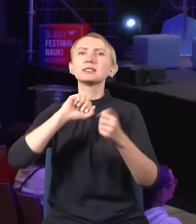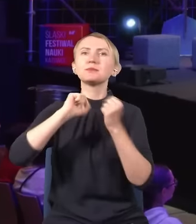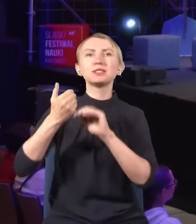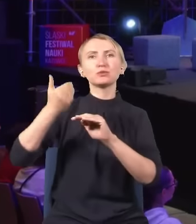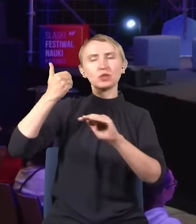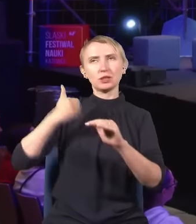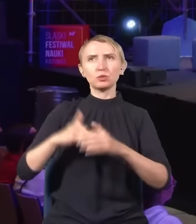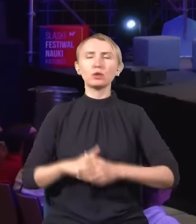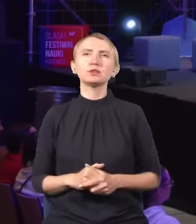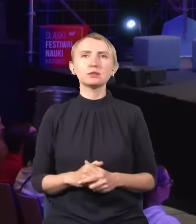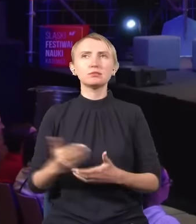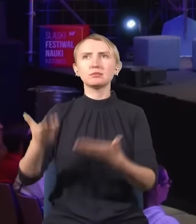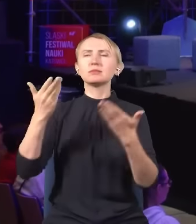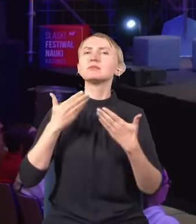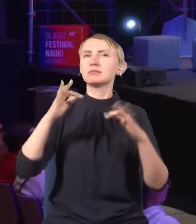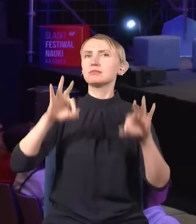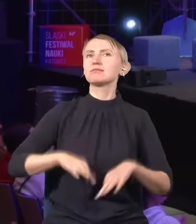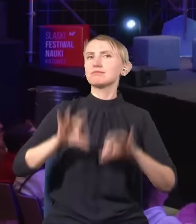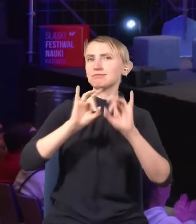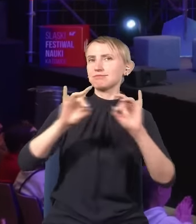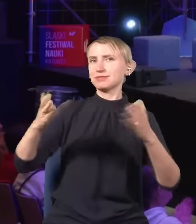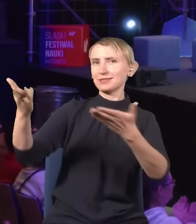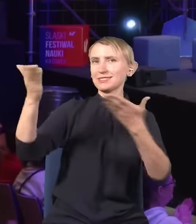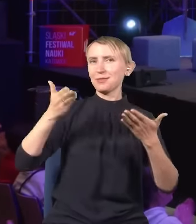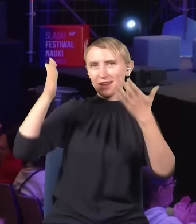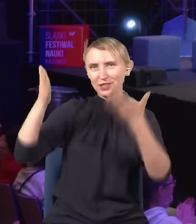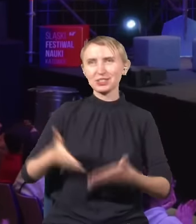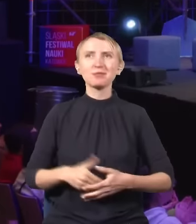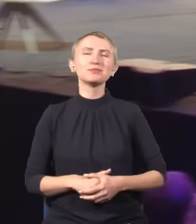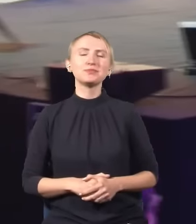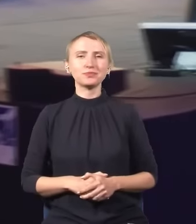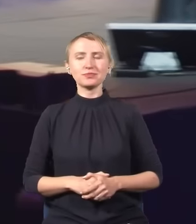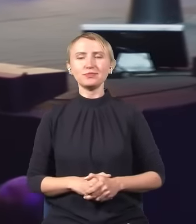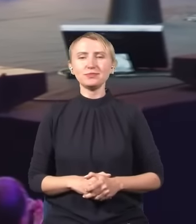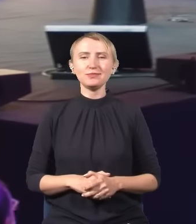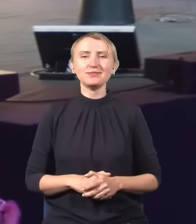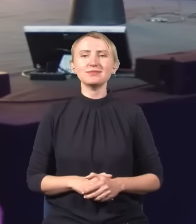Brawa, zapraszamy na scenę Pana Profesora. (oklaski)